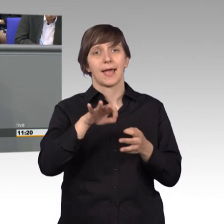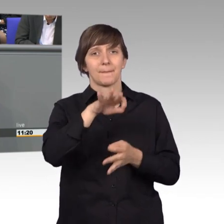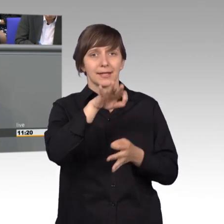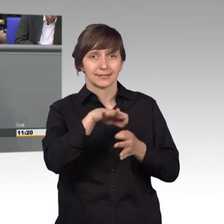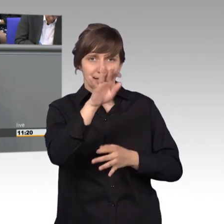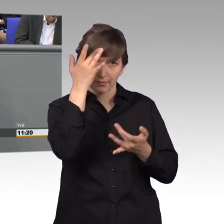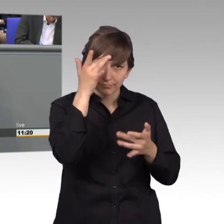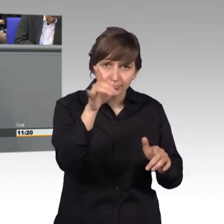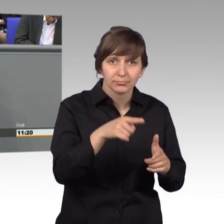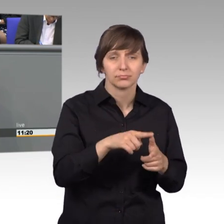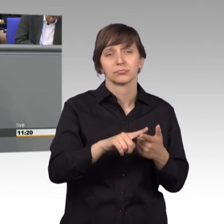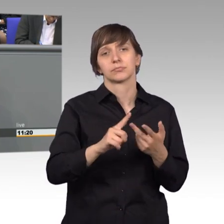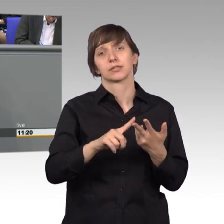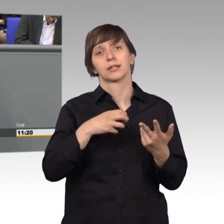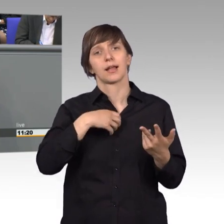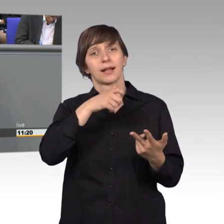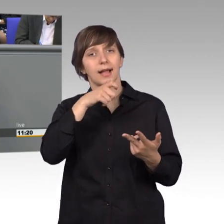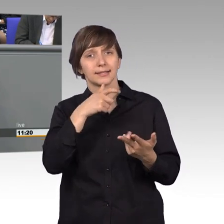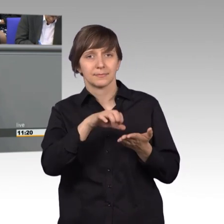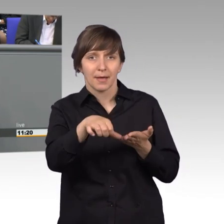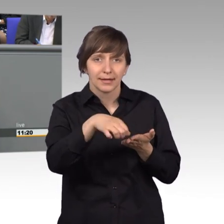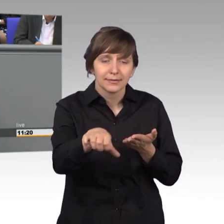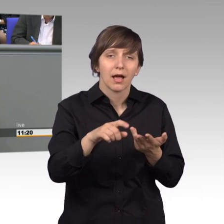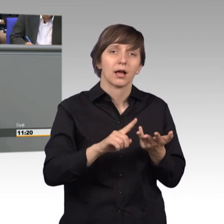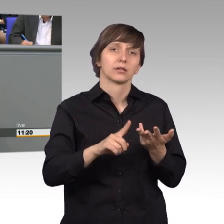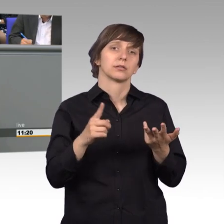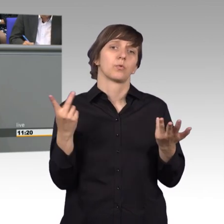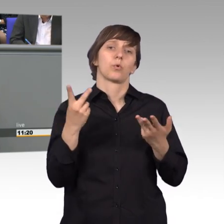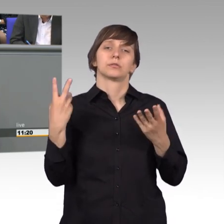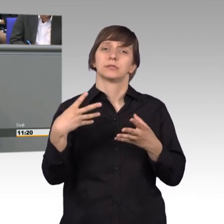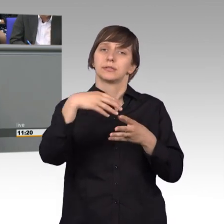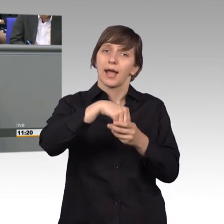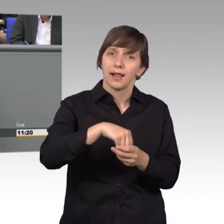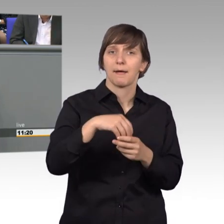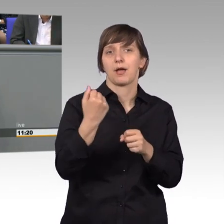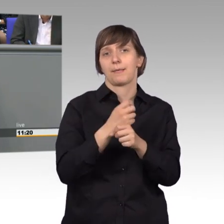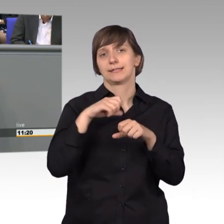es ging um Krankenkassen-Beiträge, sowie um Leistungen zur Teilhabe am Arbeitsleben.